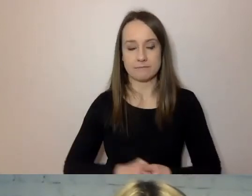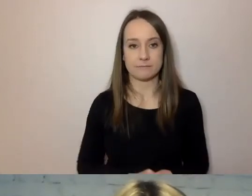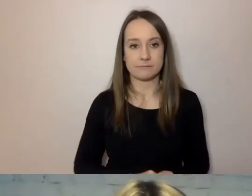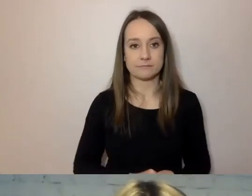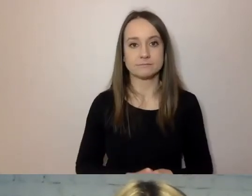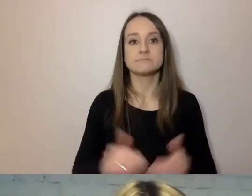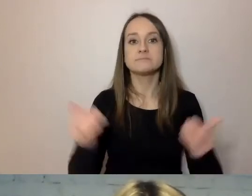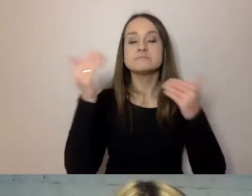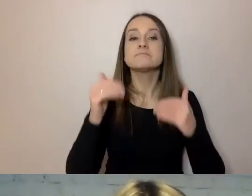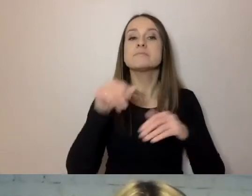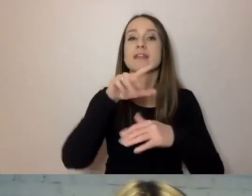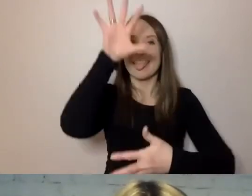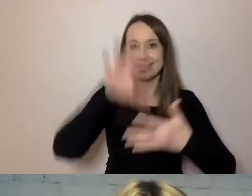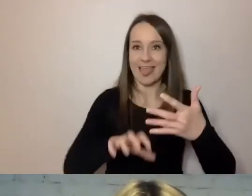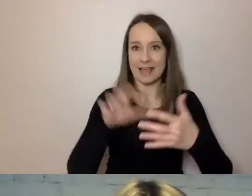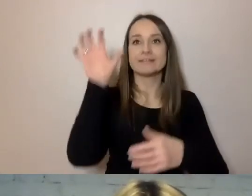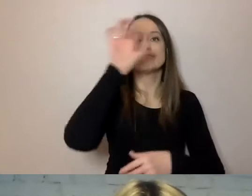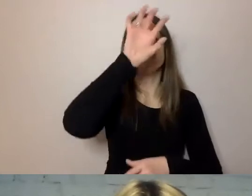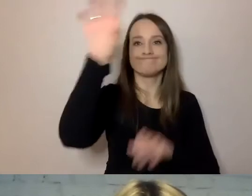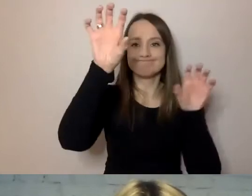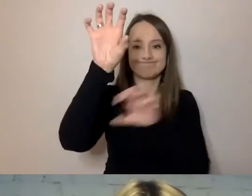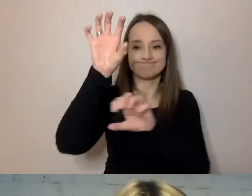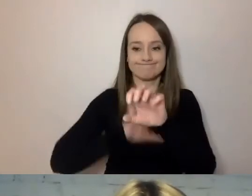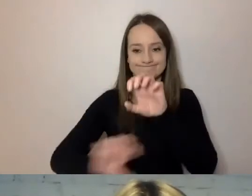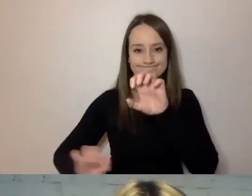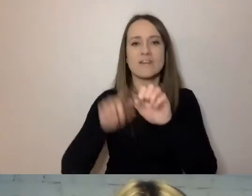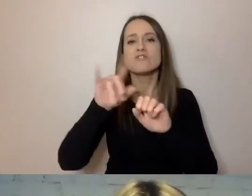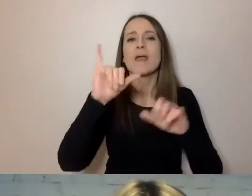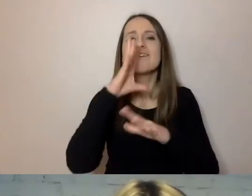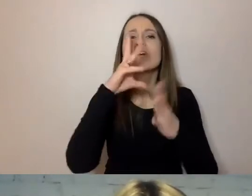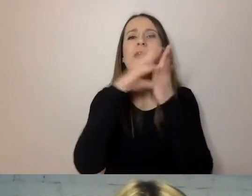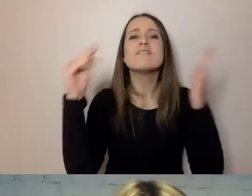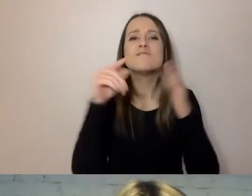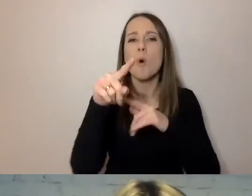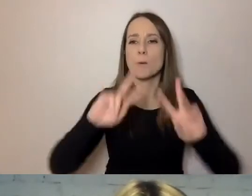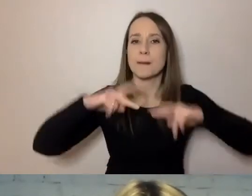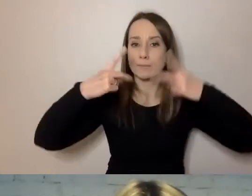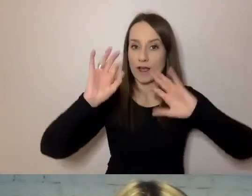Podziel tekst na akapity i stosuj śródtytuły. Tu przechodzimy do formy przekazywania informacji.